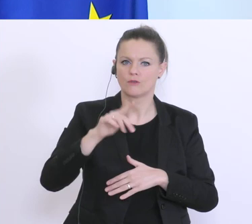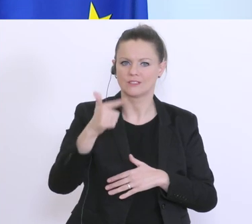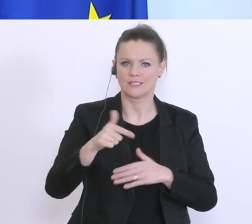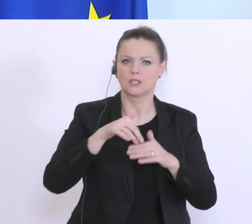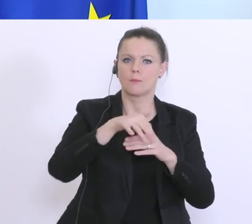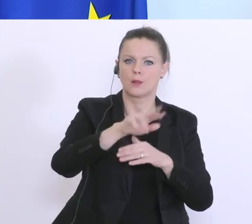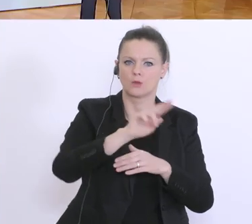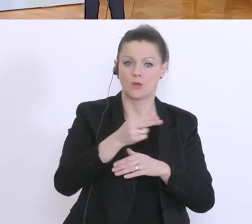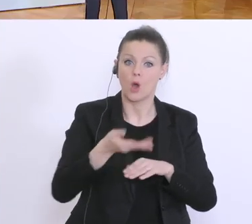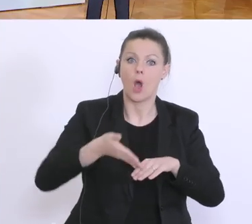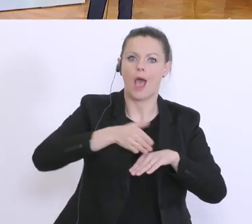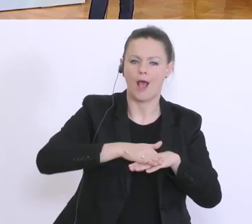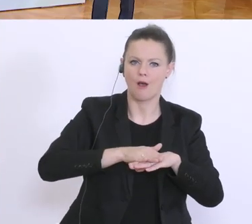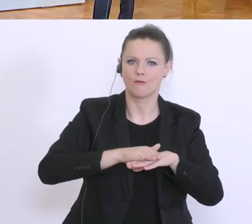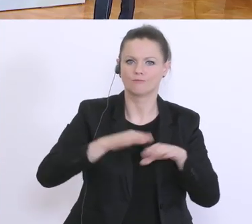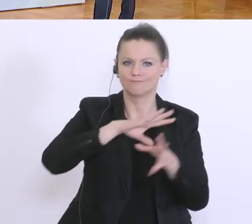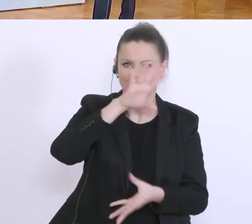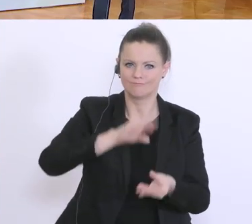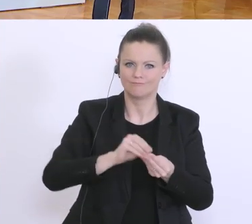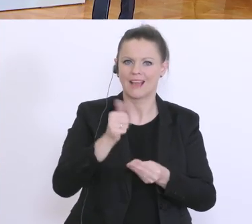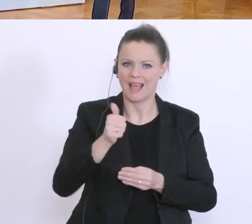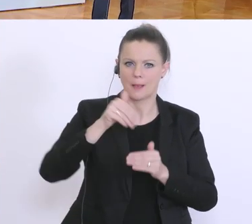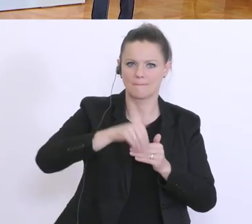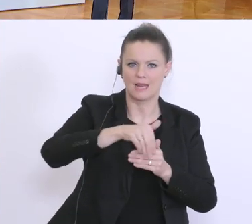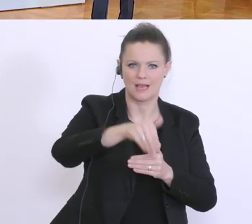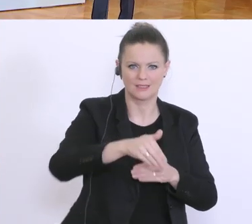So viele Zahlen, dass ich selbst nachschauen muss.